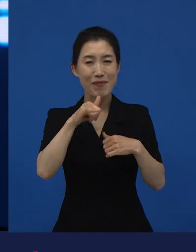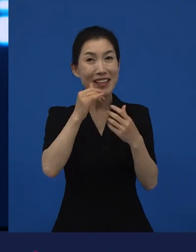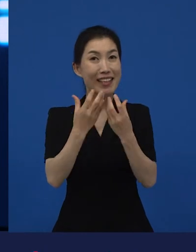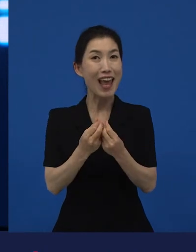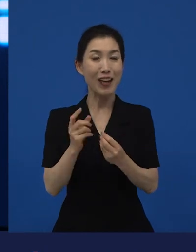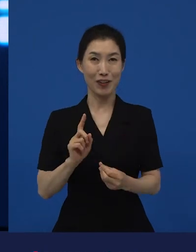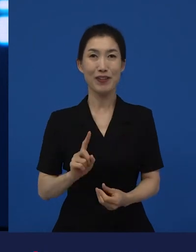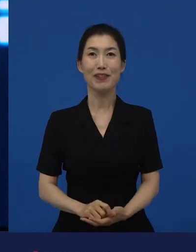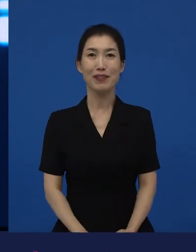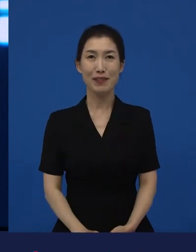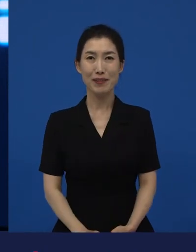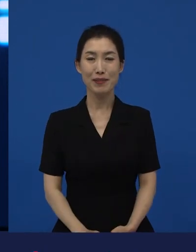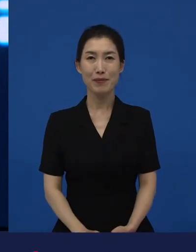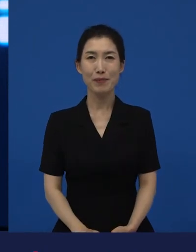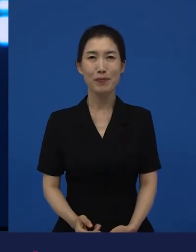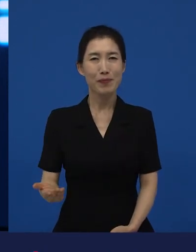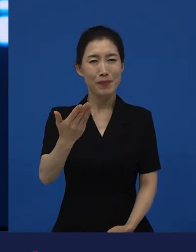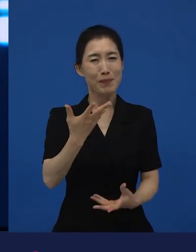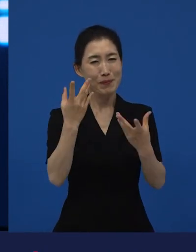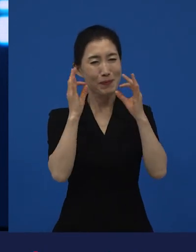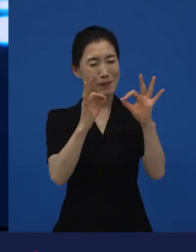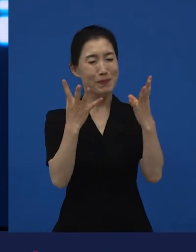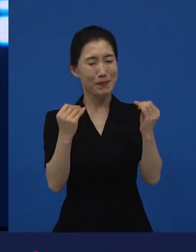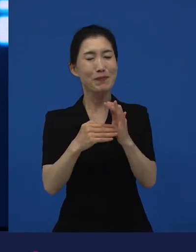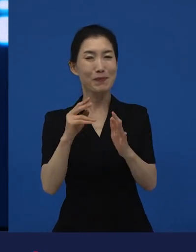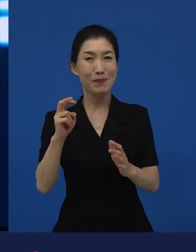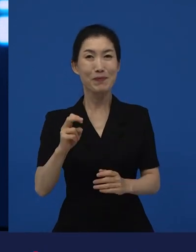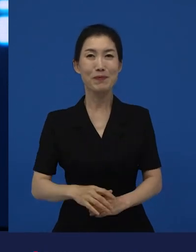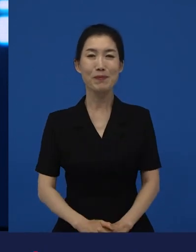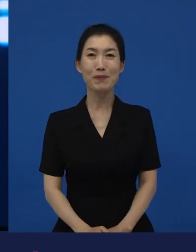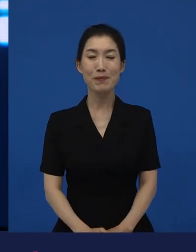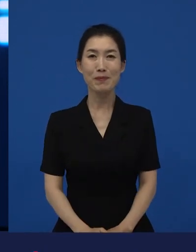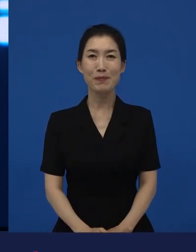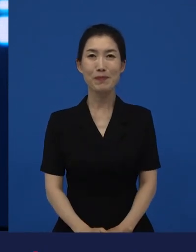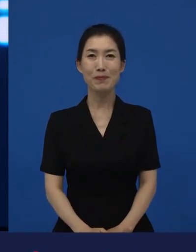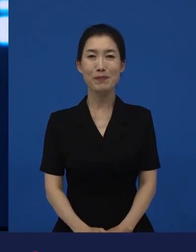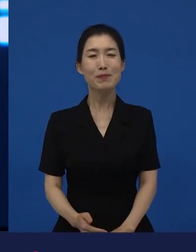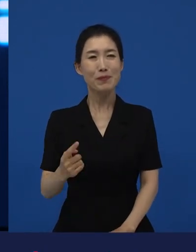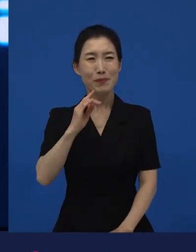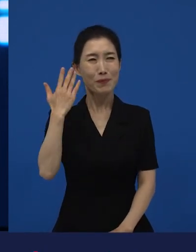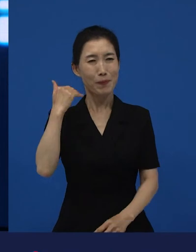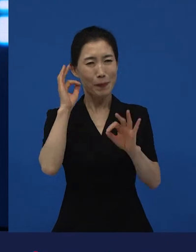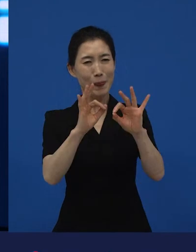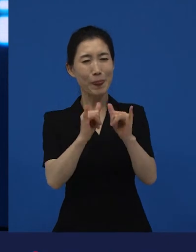여러분들이 즐겨 보셨을 것 같은, 왜냐하면 많은 수의 관객들이 봤으니까요.